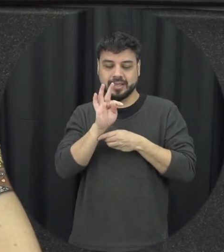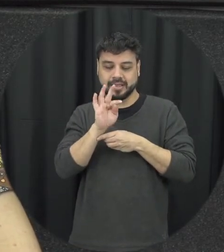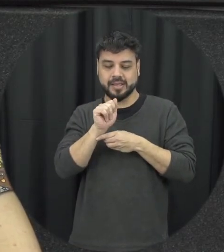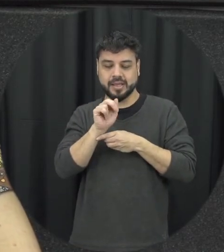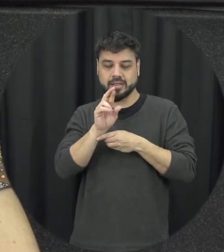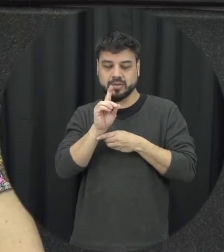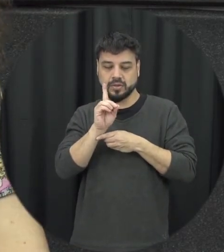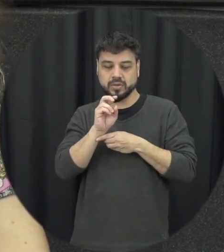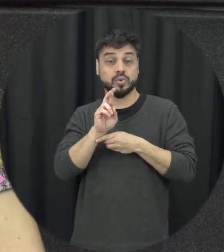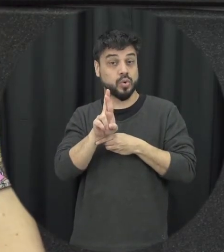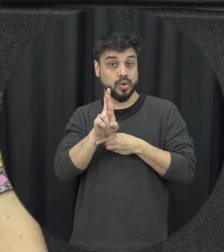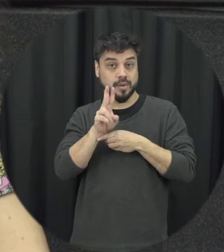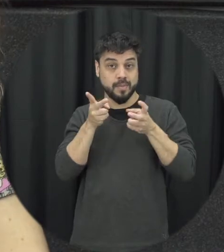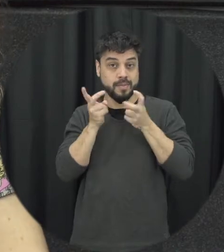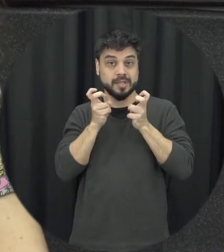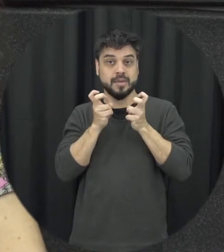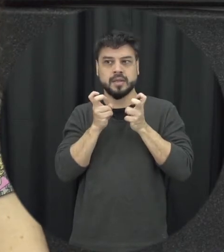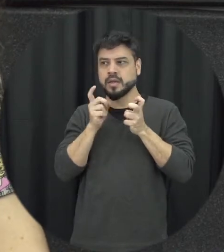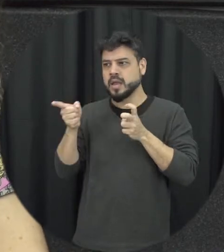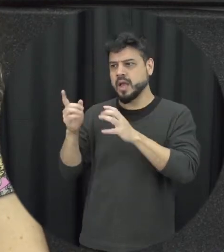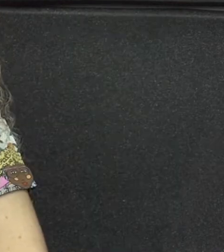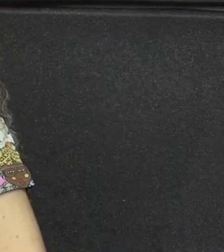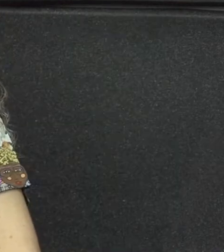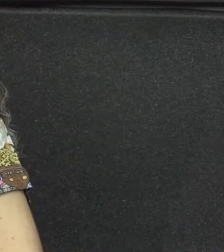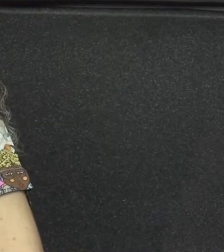conforto de que olha isso que tá acontecendo aqui na casa do vizinho não interessa não é da minha